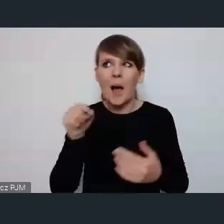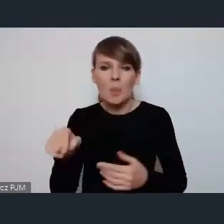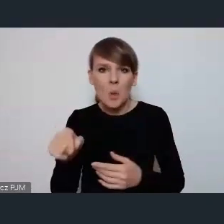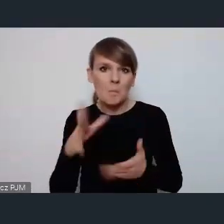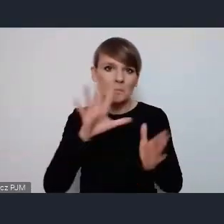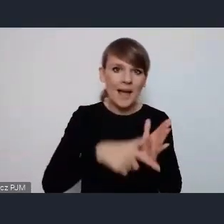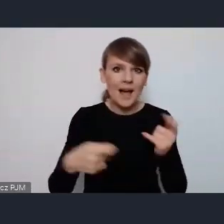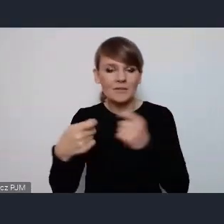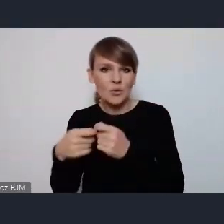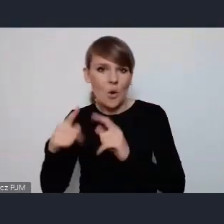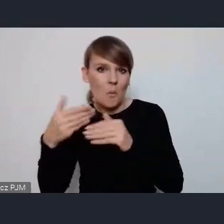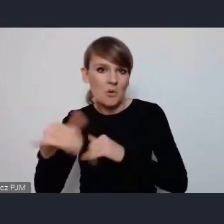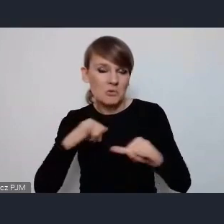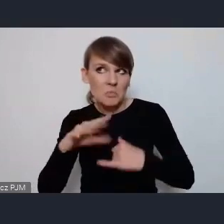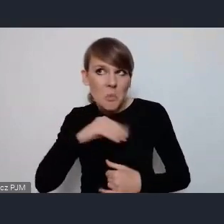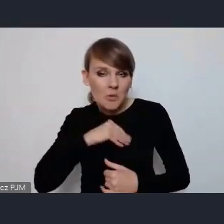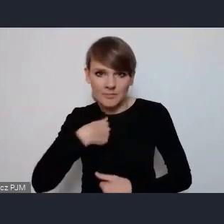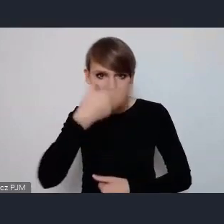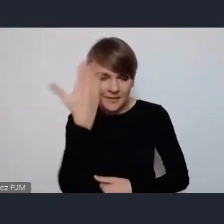i chciałam też zapytać